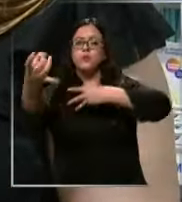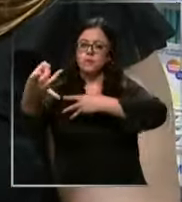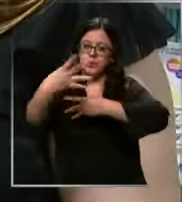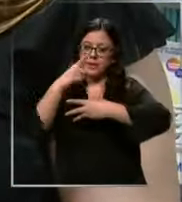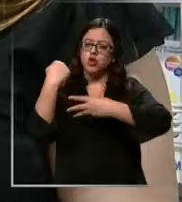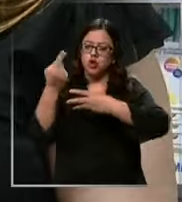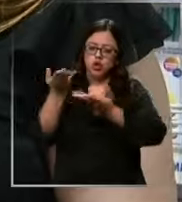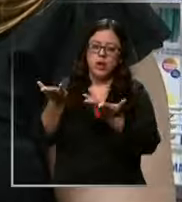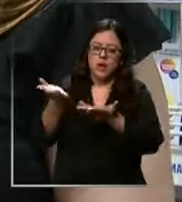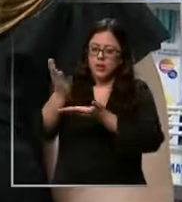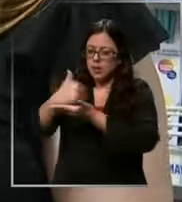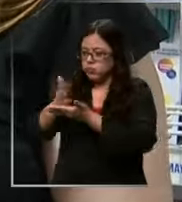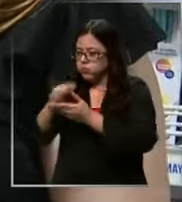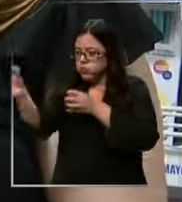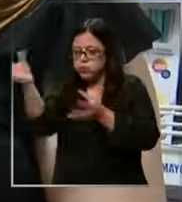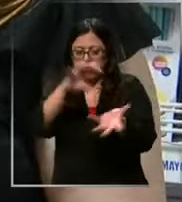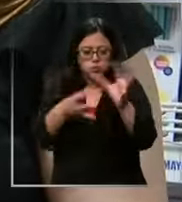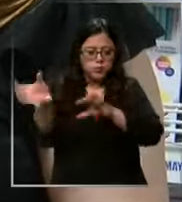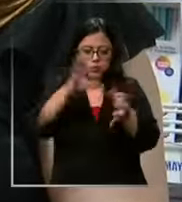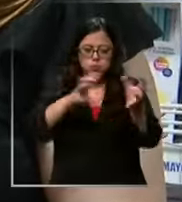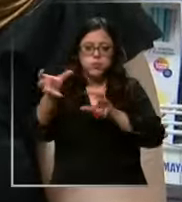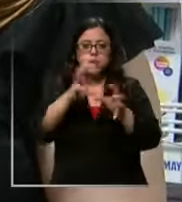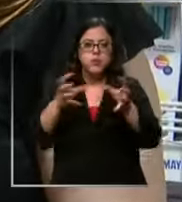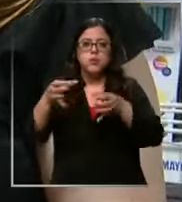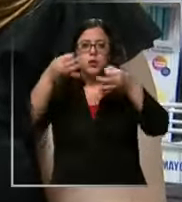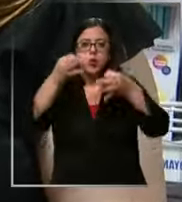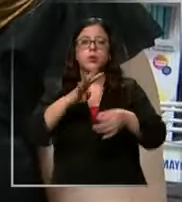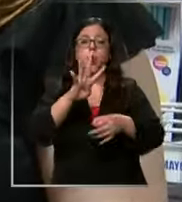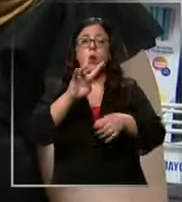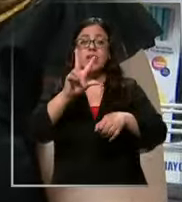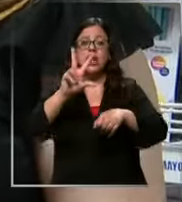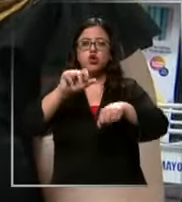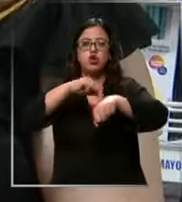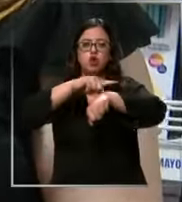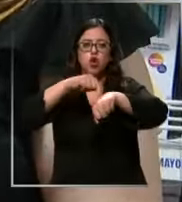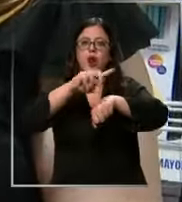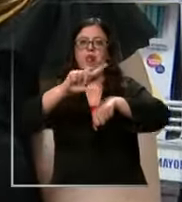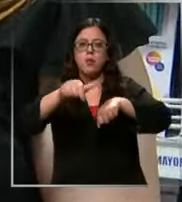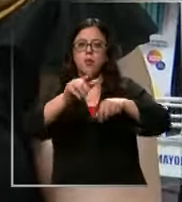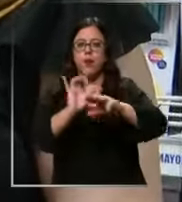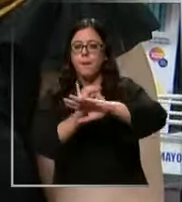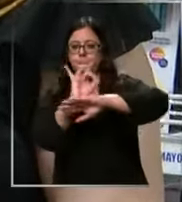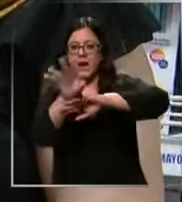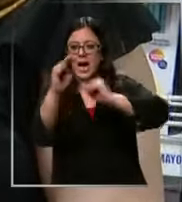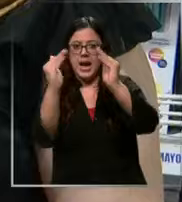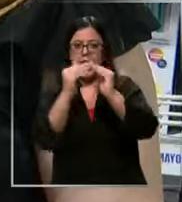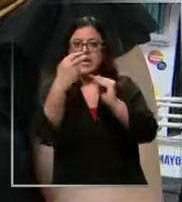preparamos y te enviamos tu carrito de compra en 48 horas la otra opción es que tú subas a